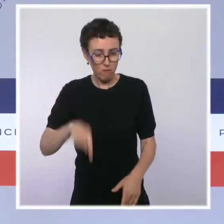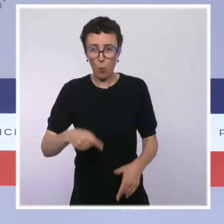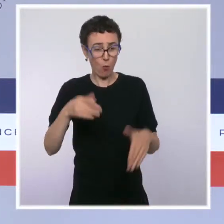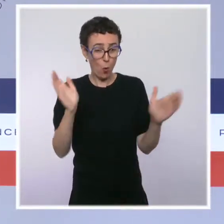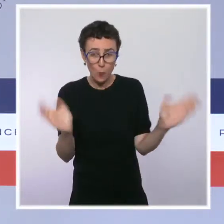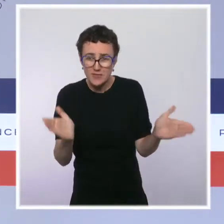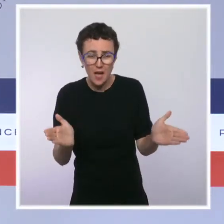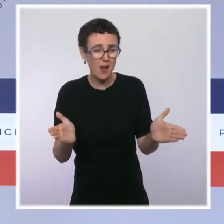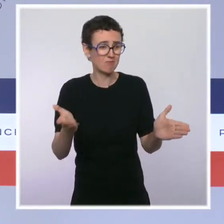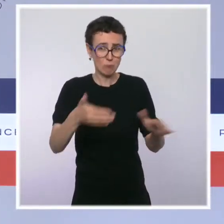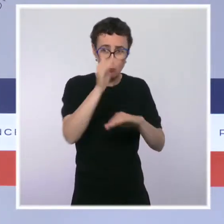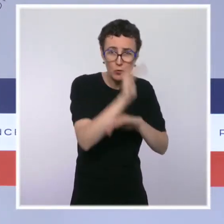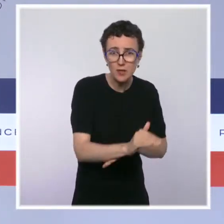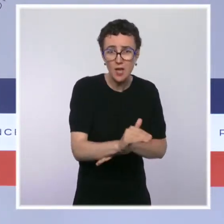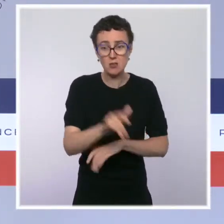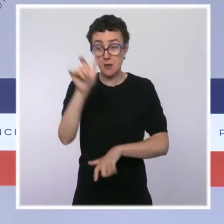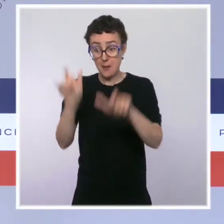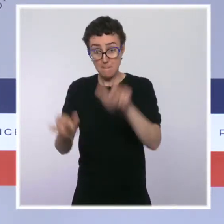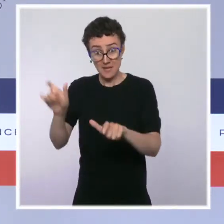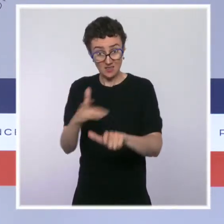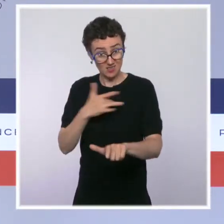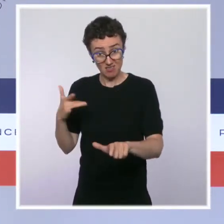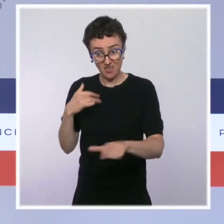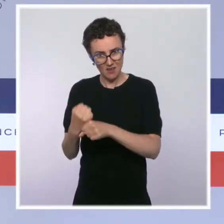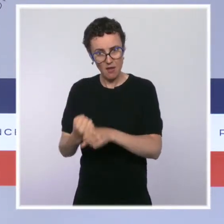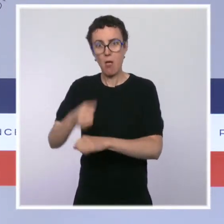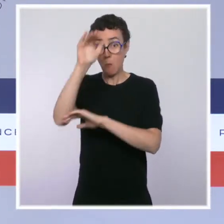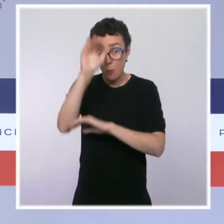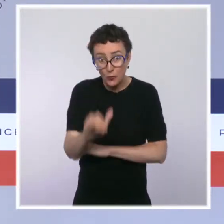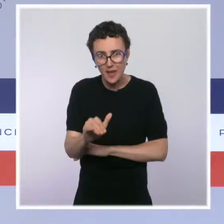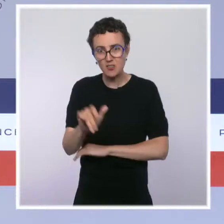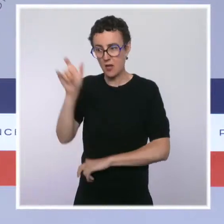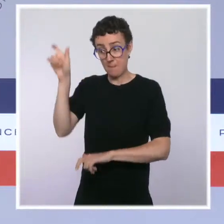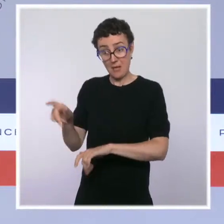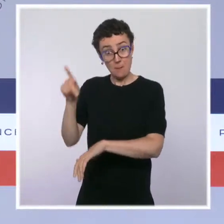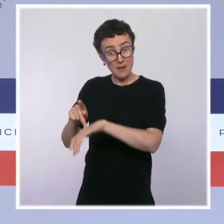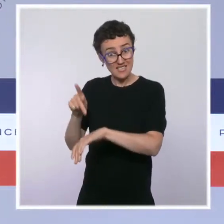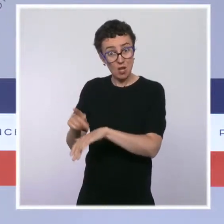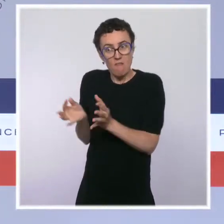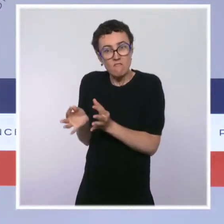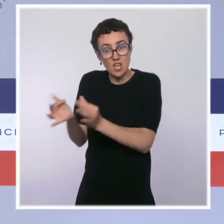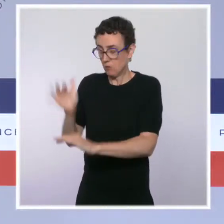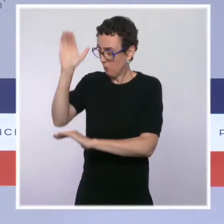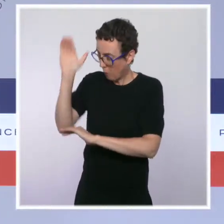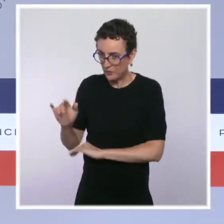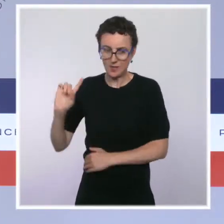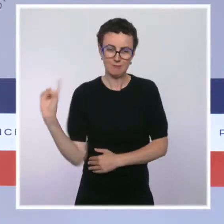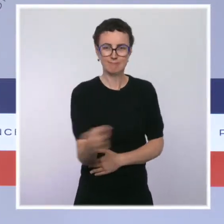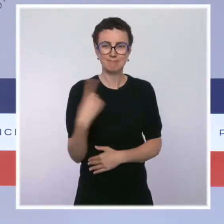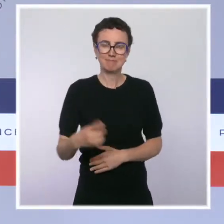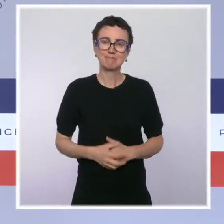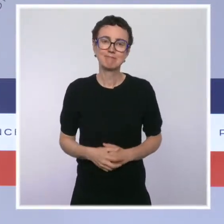à protéger les patients fragiles. À ce jour, l'immense majorité des soignants a fait le choix de la